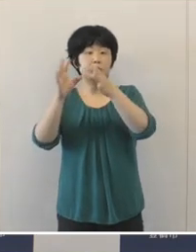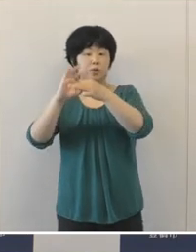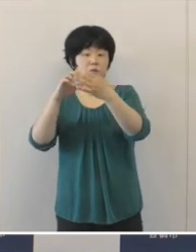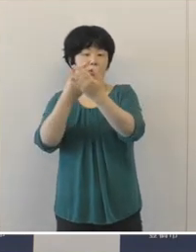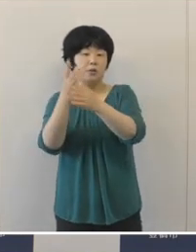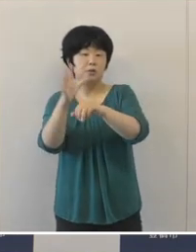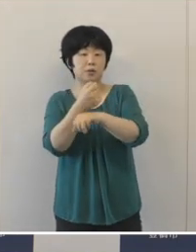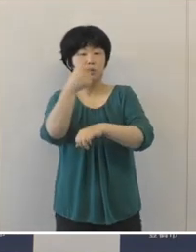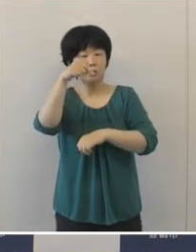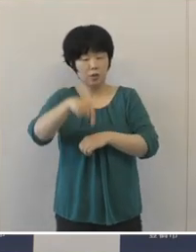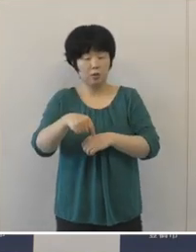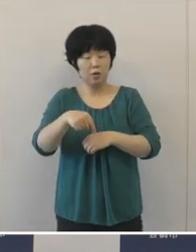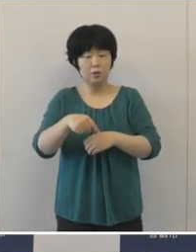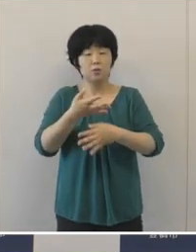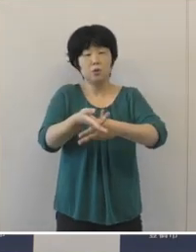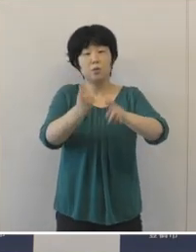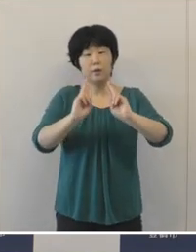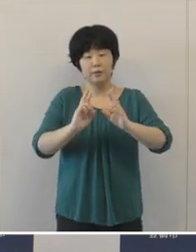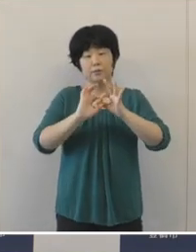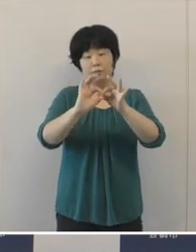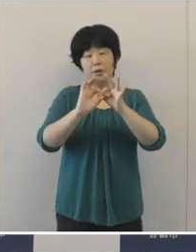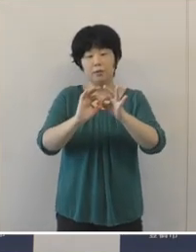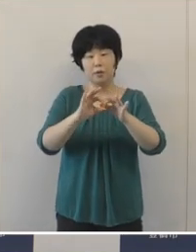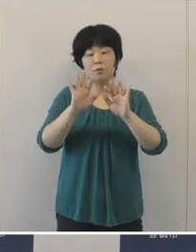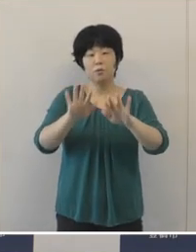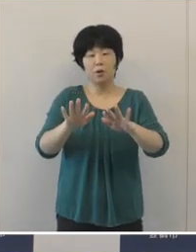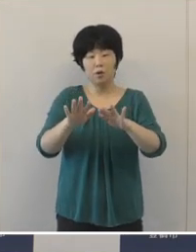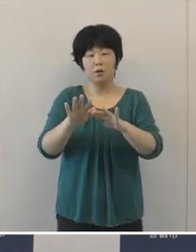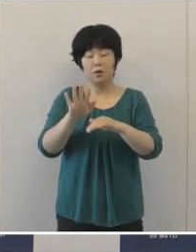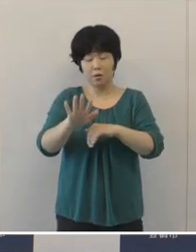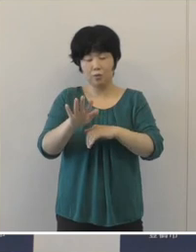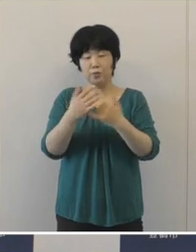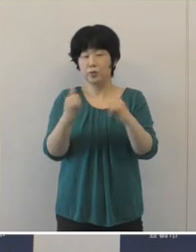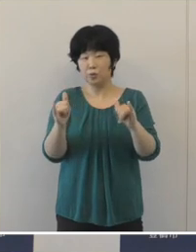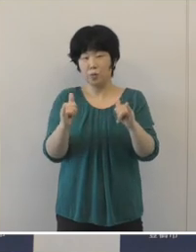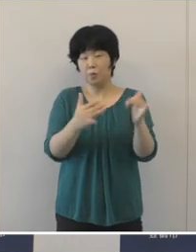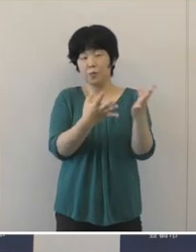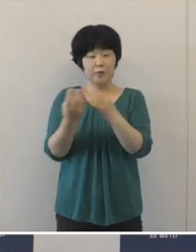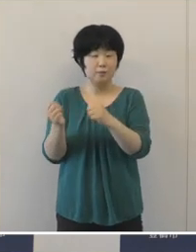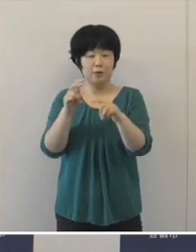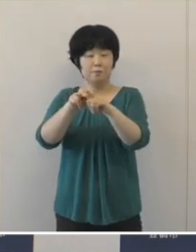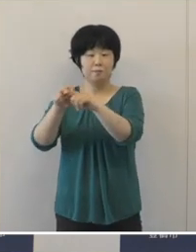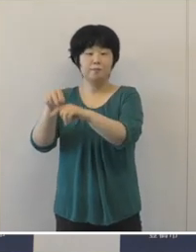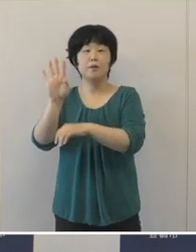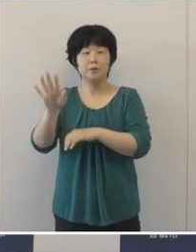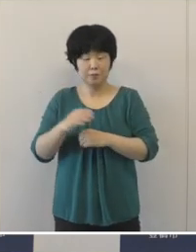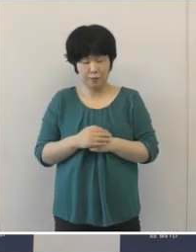多くの豊橋ゆかりのアスリートの皆さんも出場されてそして活躍されております。